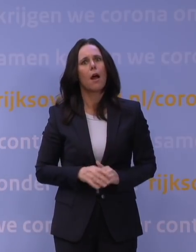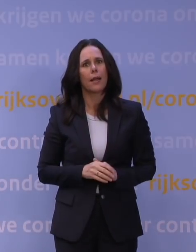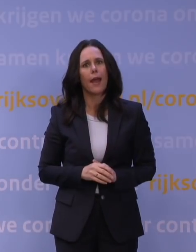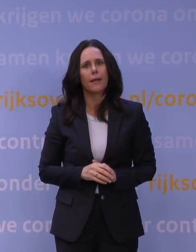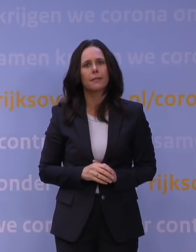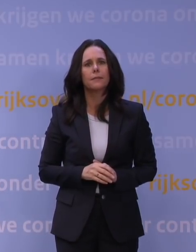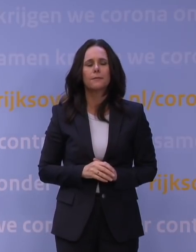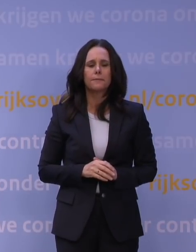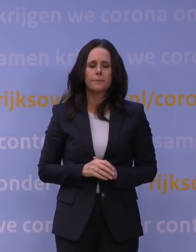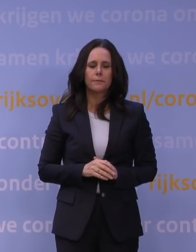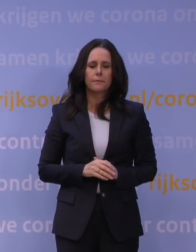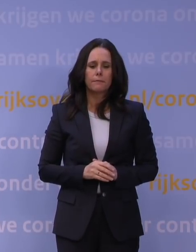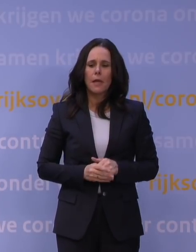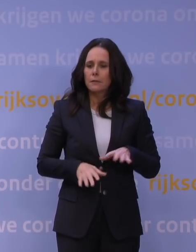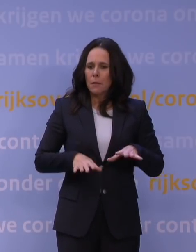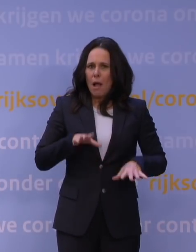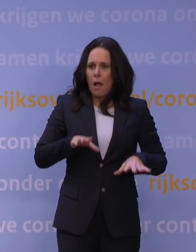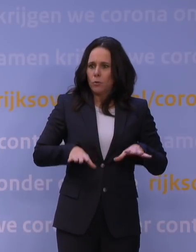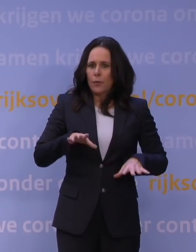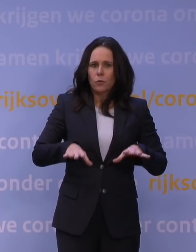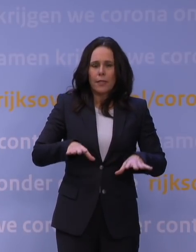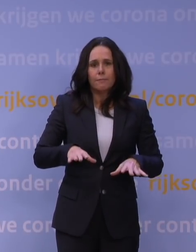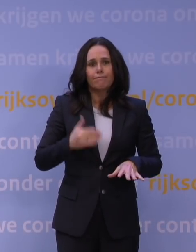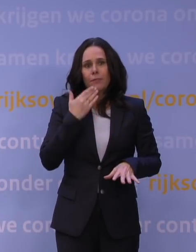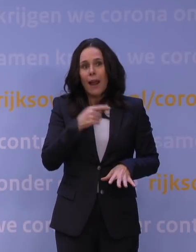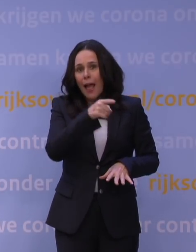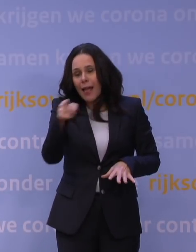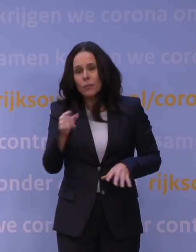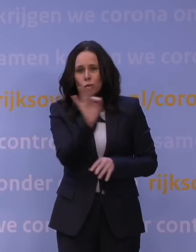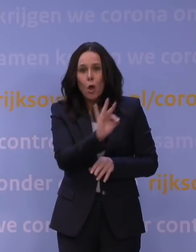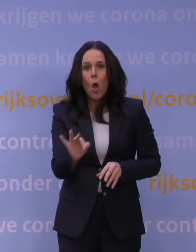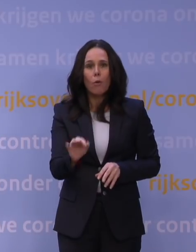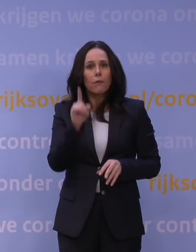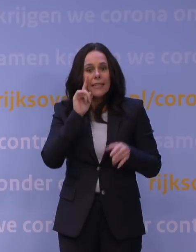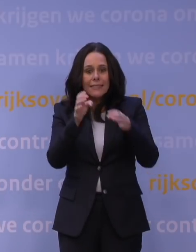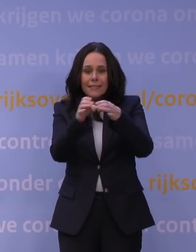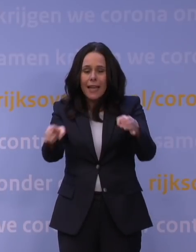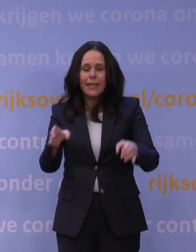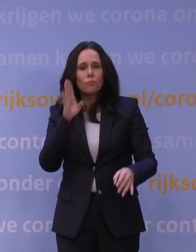Maar met alle onzekerheden vragen we alle scholen en instellingen wel om zich voor te bereiden op het geven van afstandsonderwijs